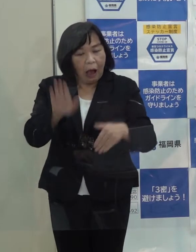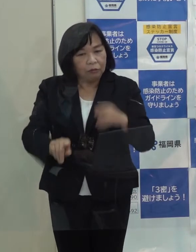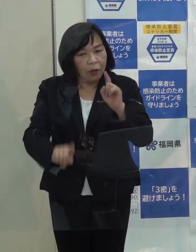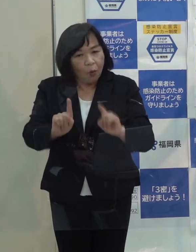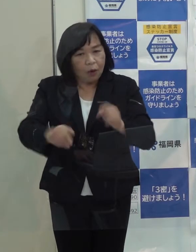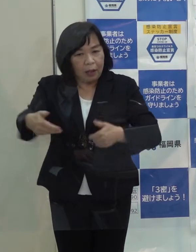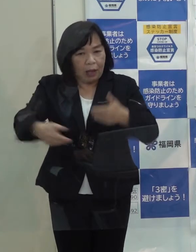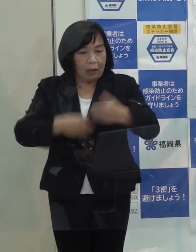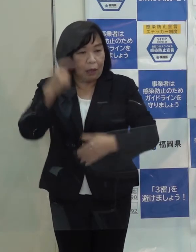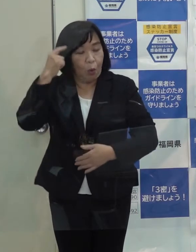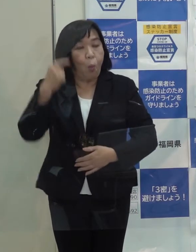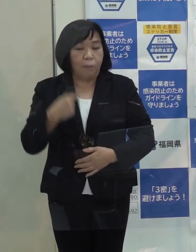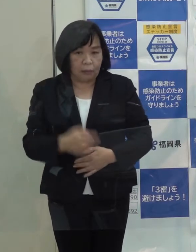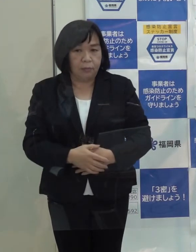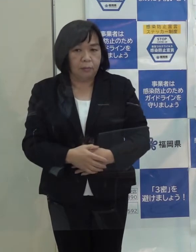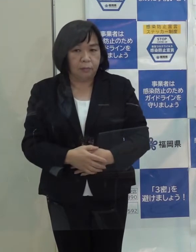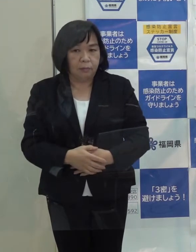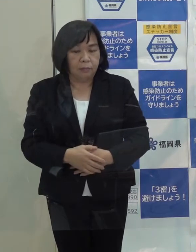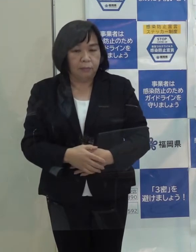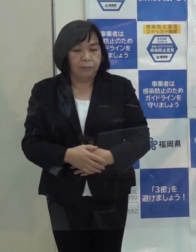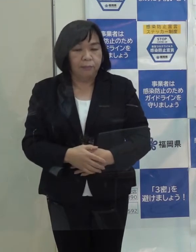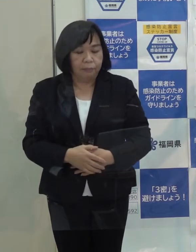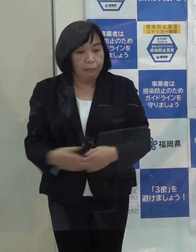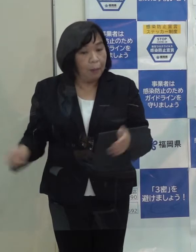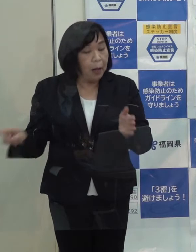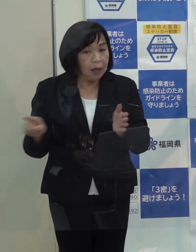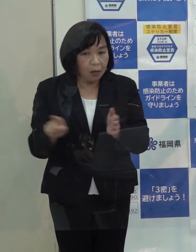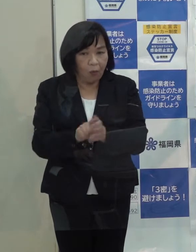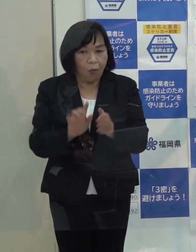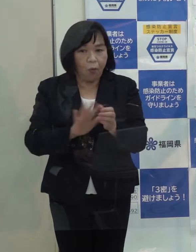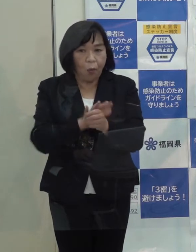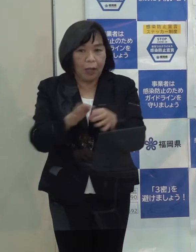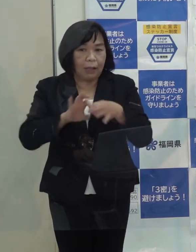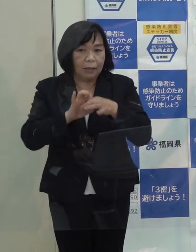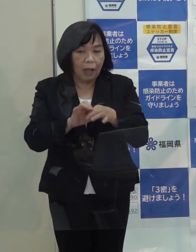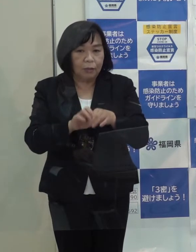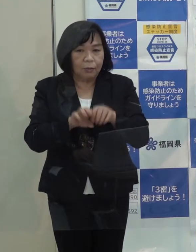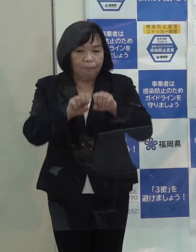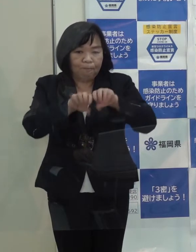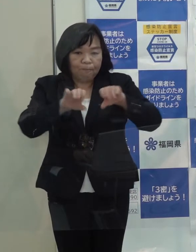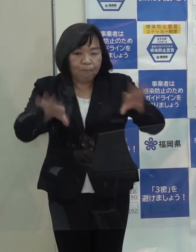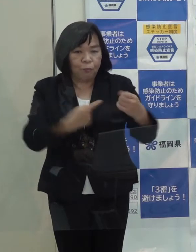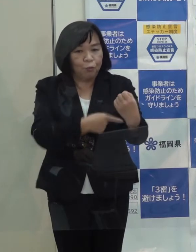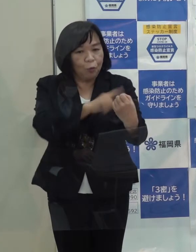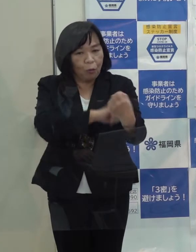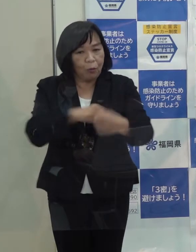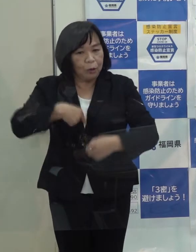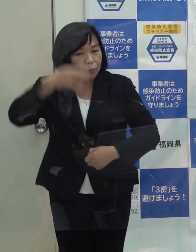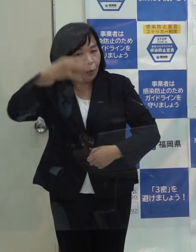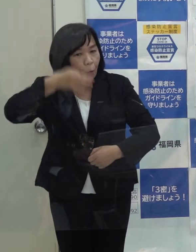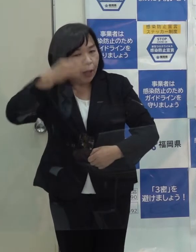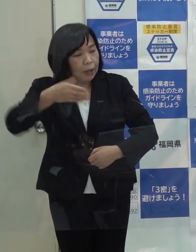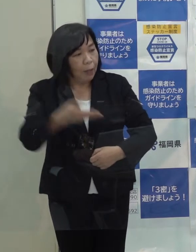知事はこれまでの新型コロナウイルスに関する御自身の発信力をどう自己評価されていますか